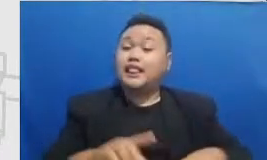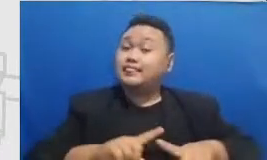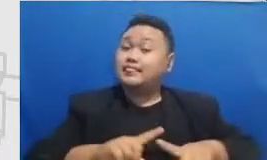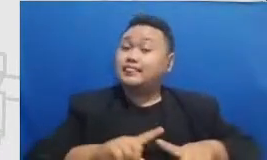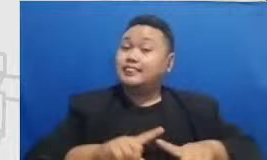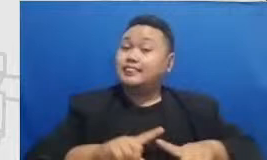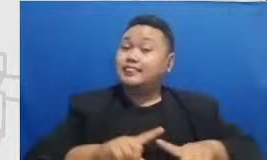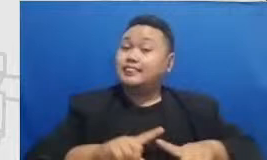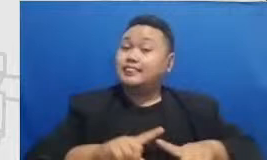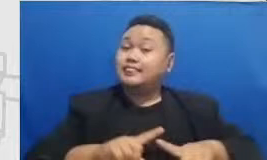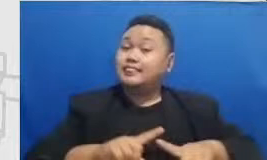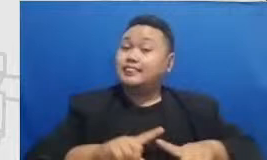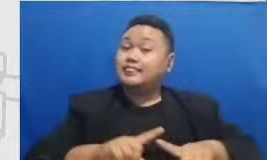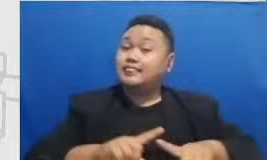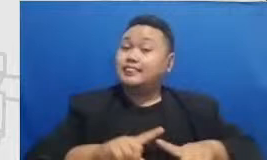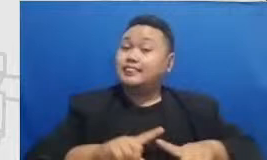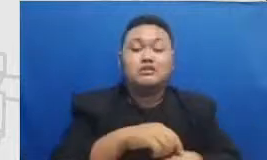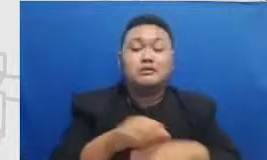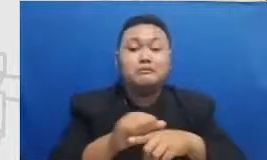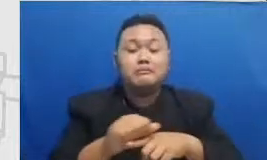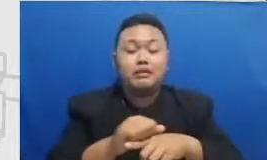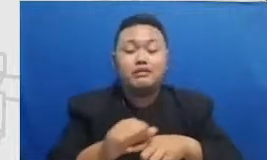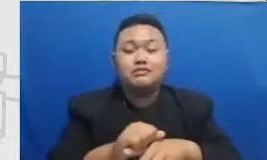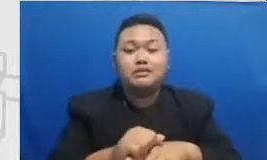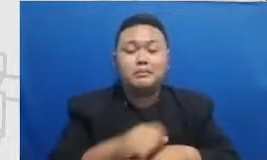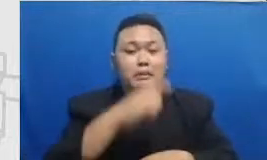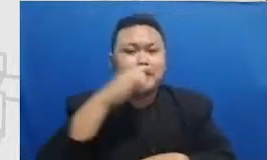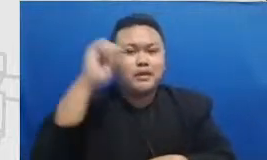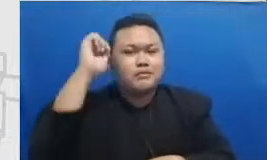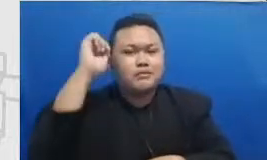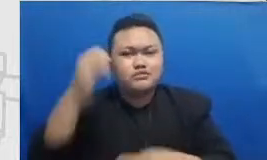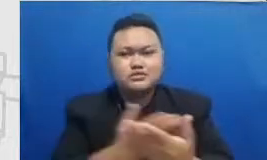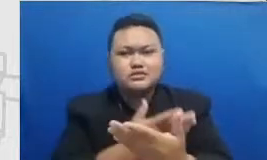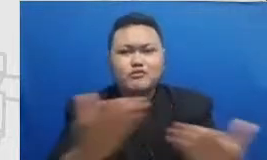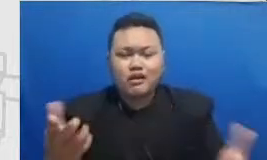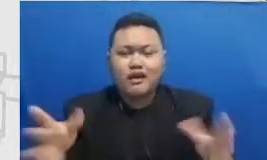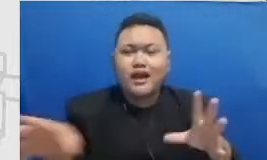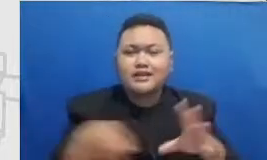dimana praktik bapak dan ibu itu memberikan hasil yang signifikan atau kasihan sedikitpun